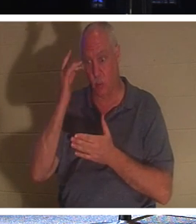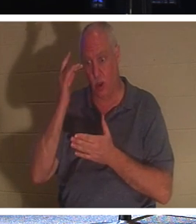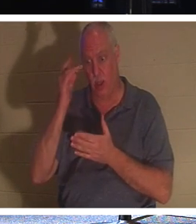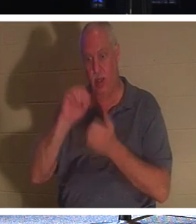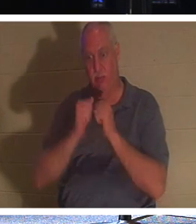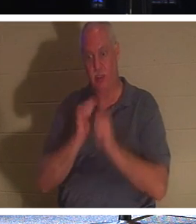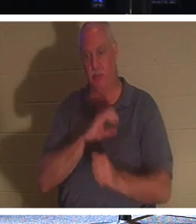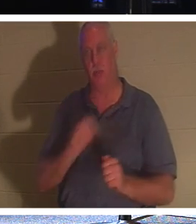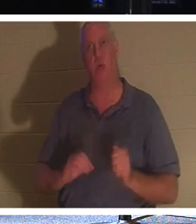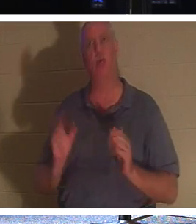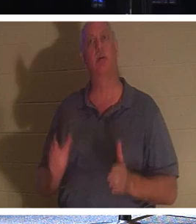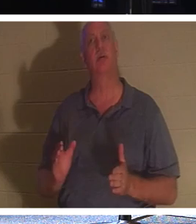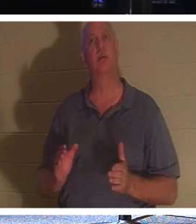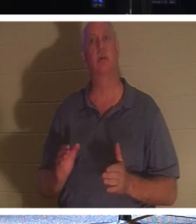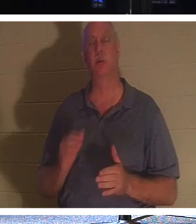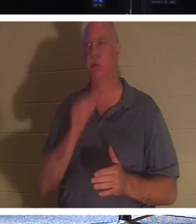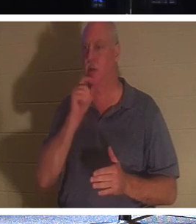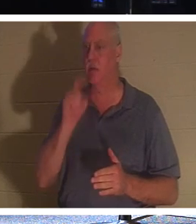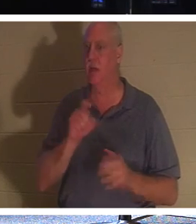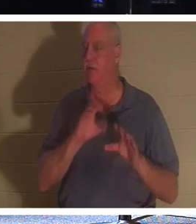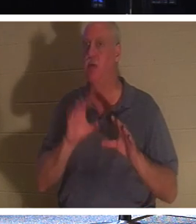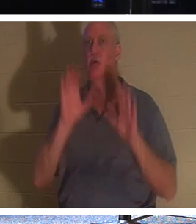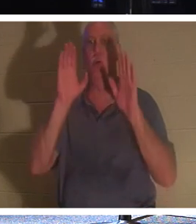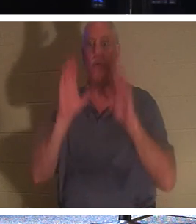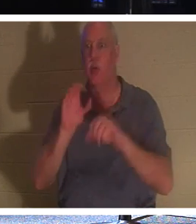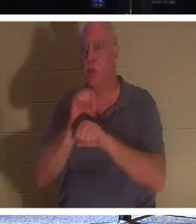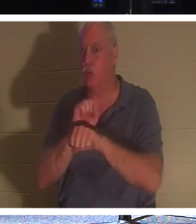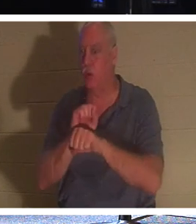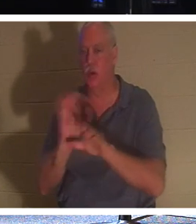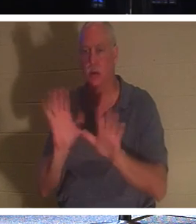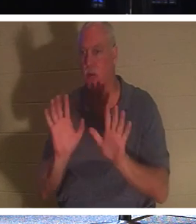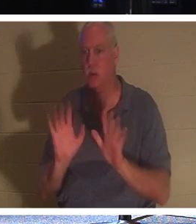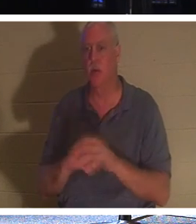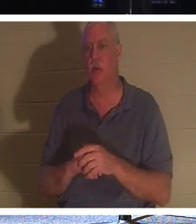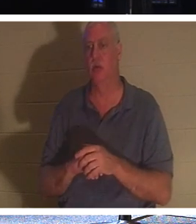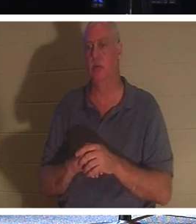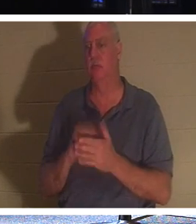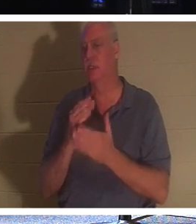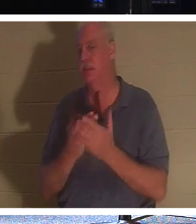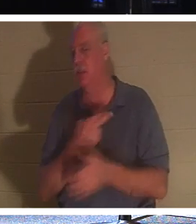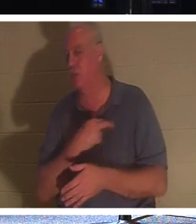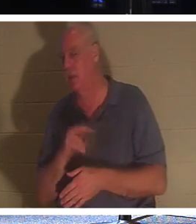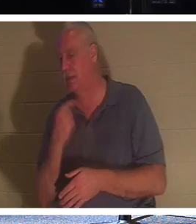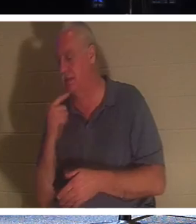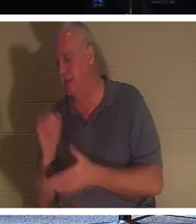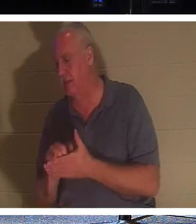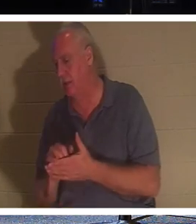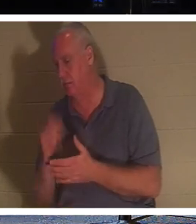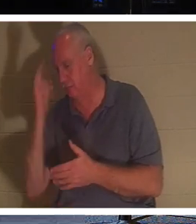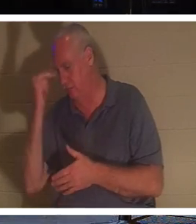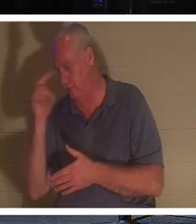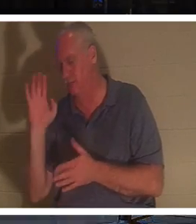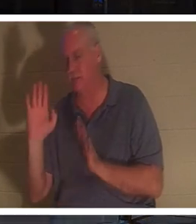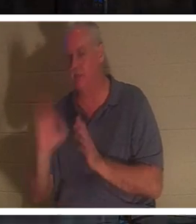जैसा कि कुछ धर्म कहते हैं, उन्हें शानदार काम करने की ज़रूरत नहीं है। लेकिन एक ईसाई; एक व्यक्ति जिसने